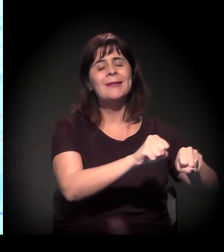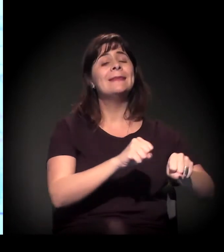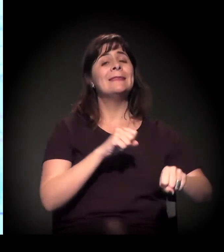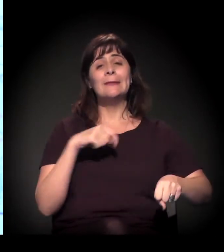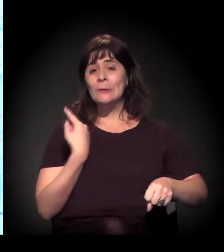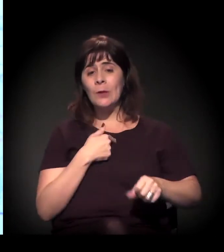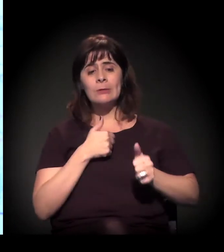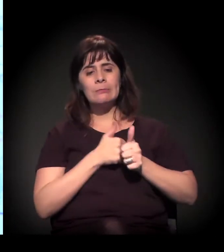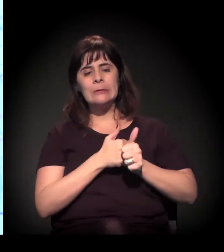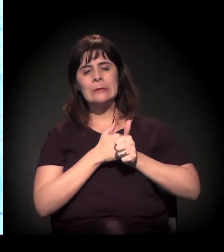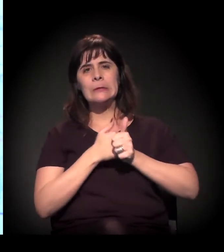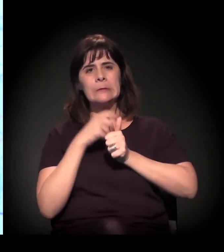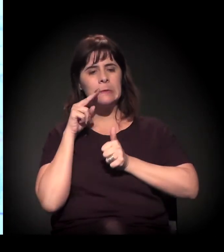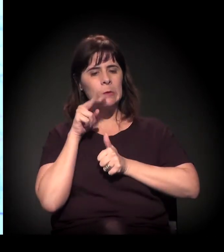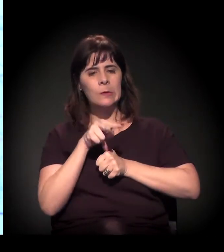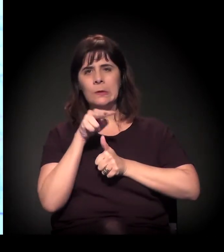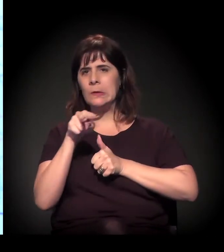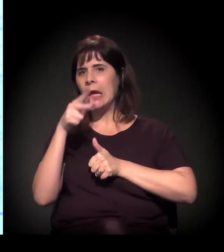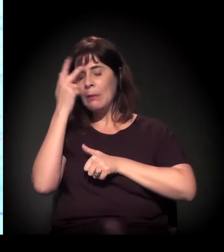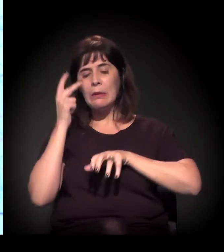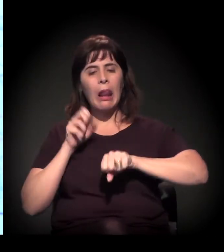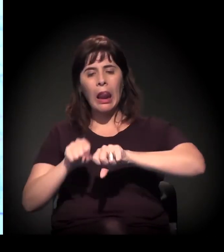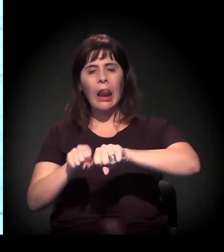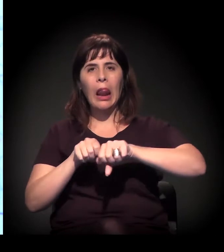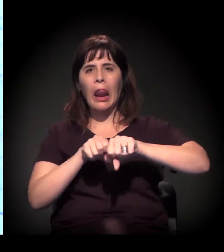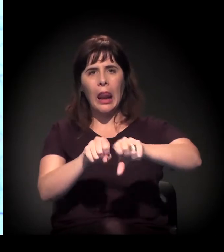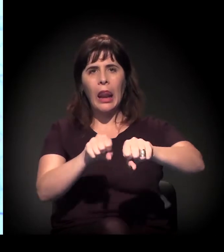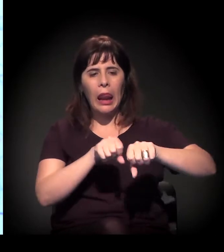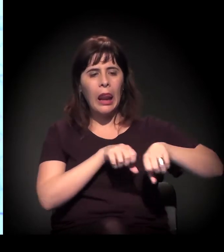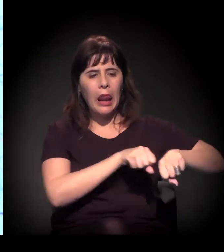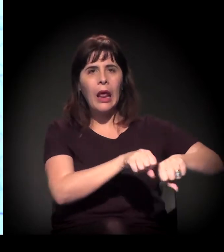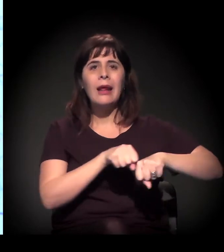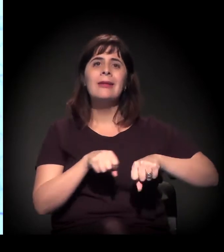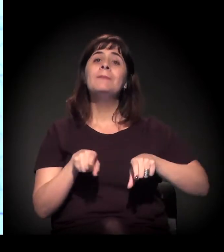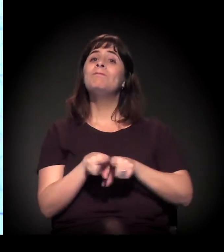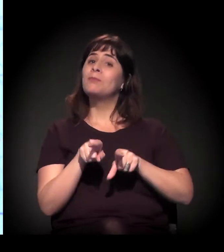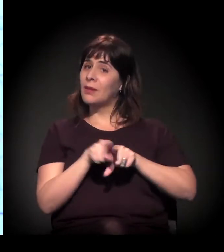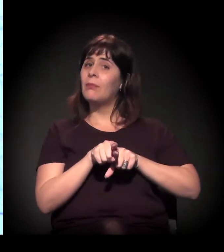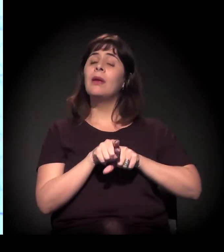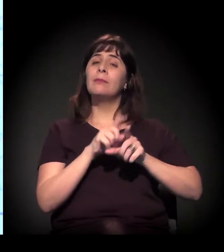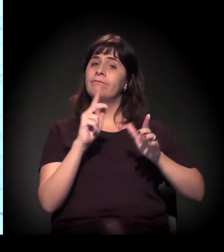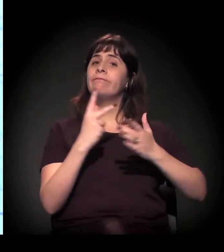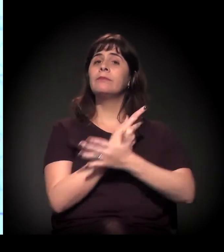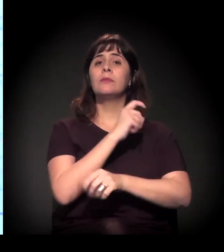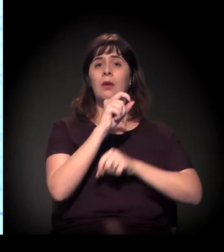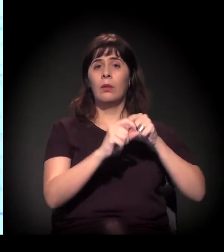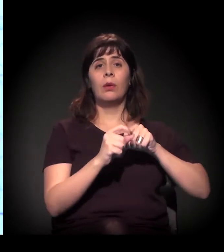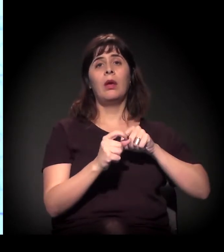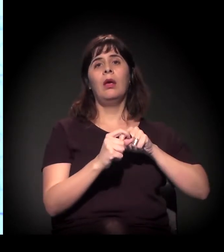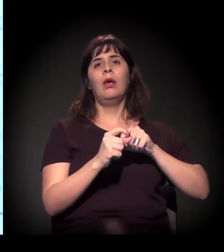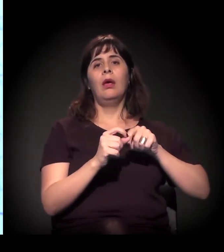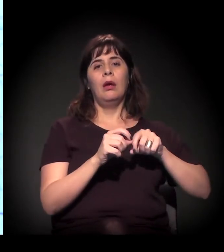que são gigantes na cidade, acompanhando com processo de criminalização das comunidades,